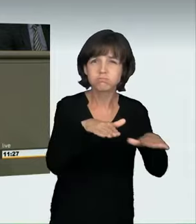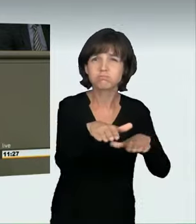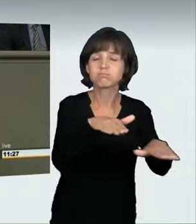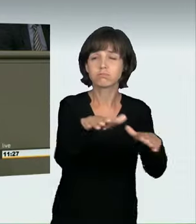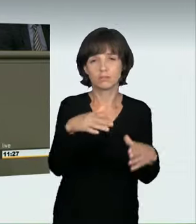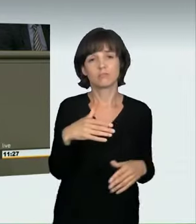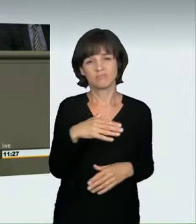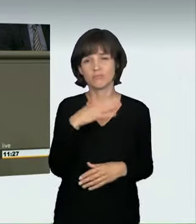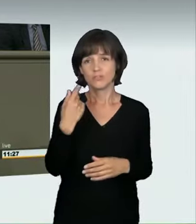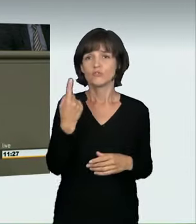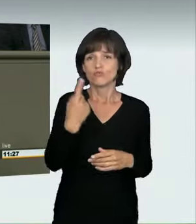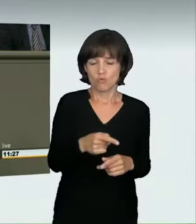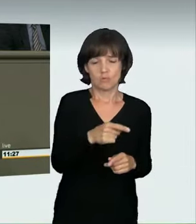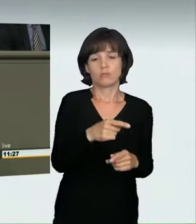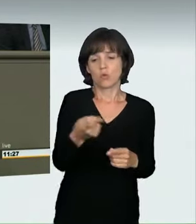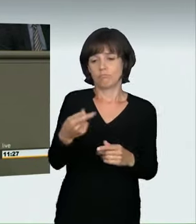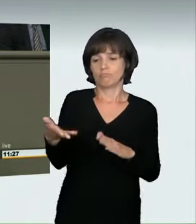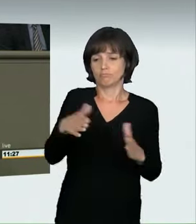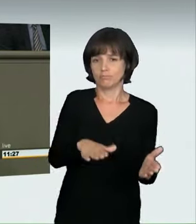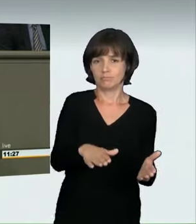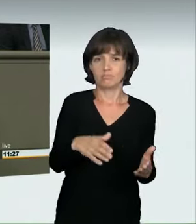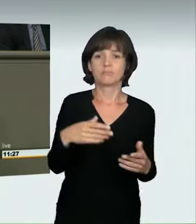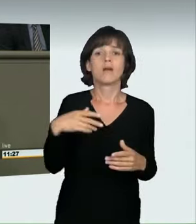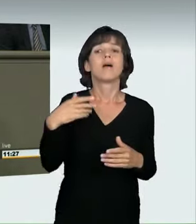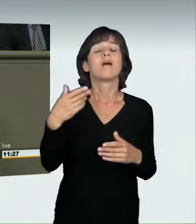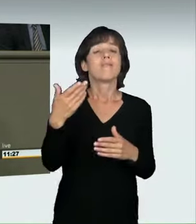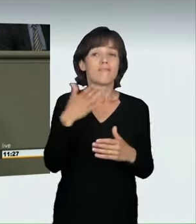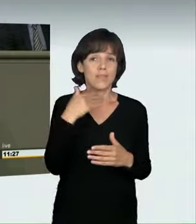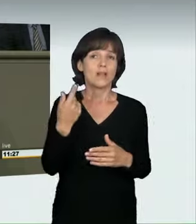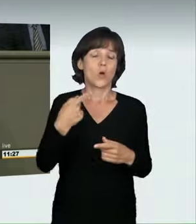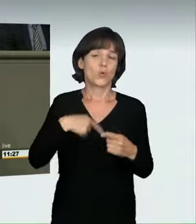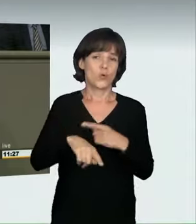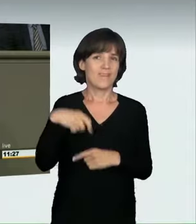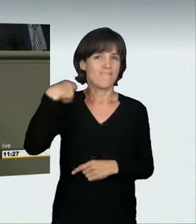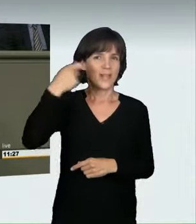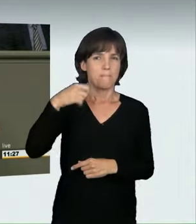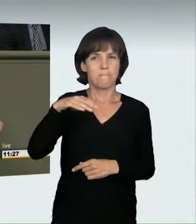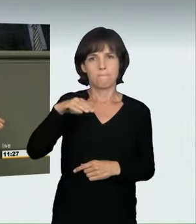Bei „Manta, Manta“ war ein illegales Autorennen der Höhepunkt des Films.